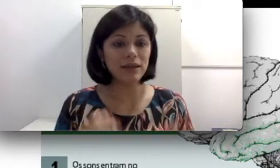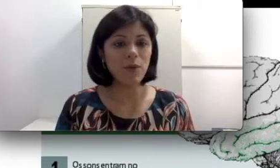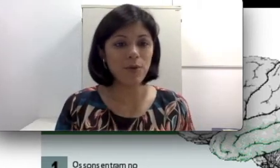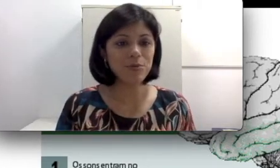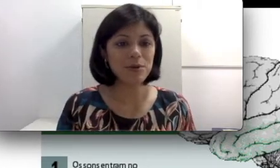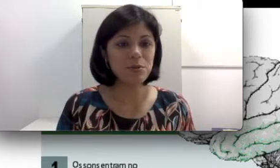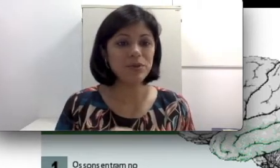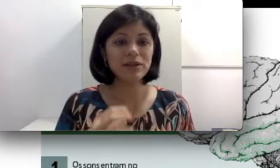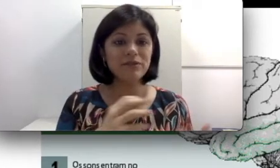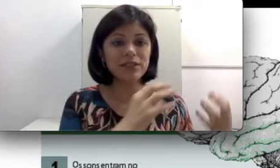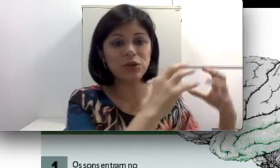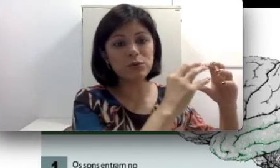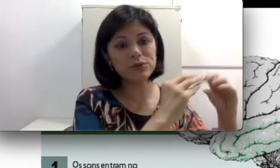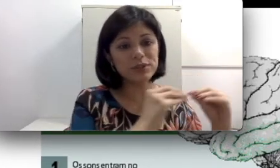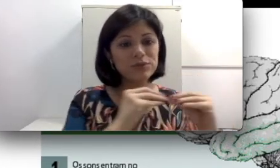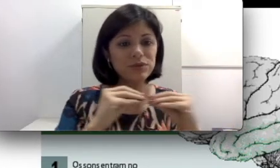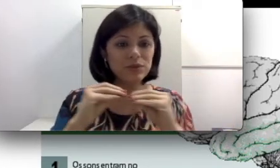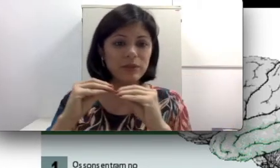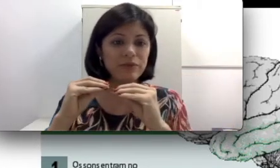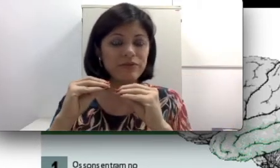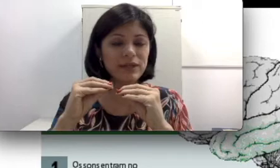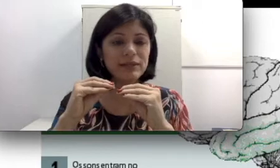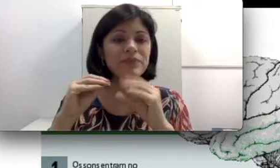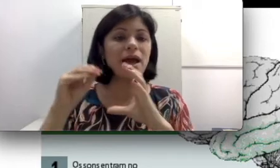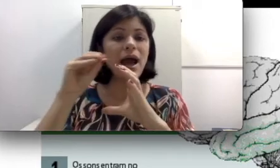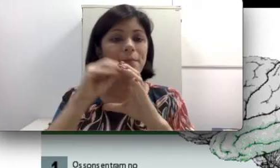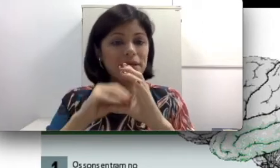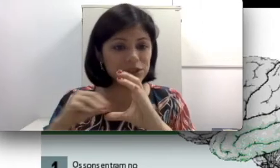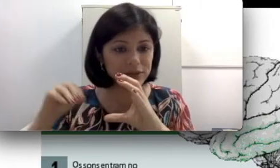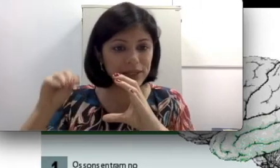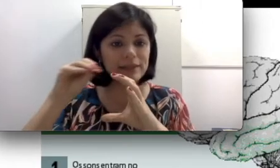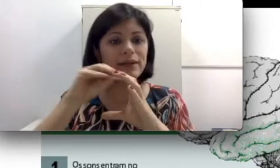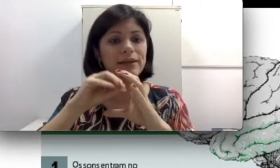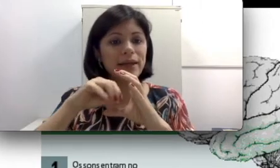porque na verdade a condução do seu são está perfeita, a parte da orelha interna